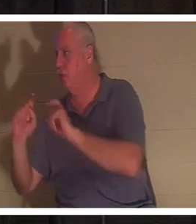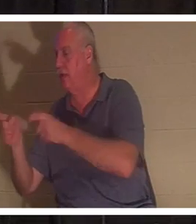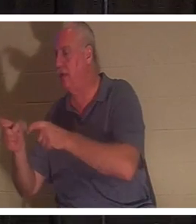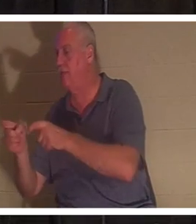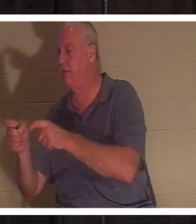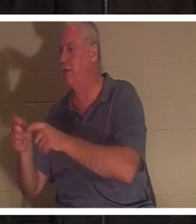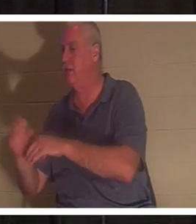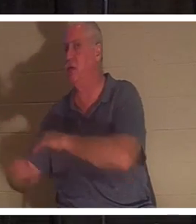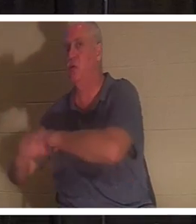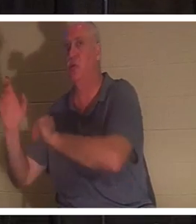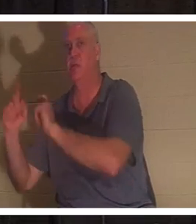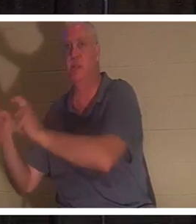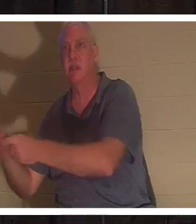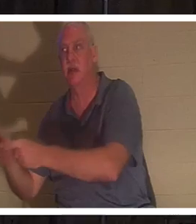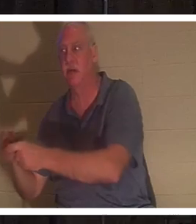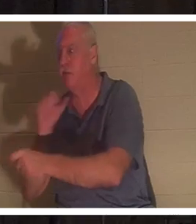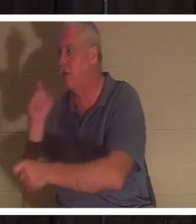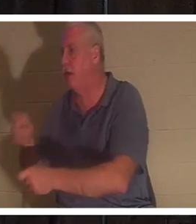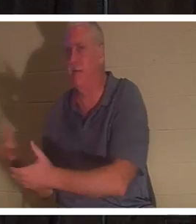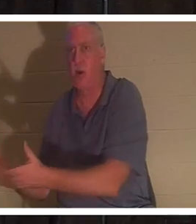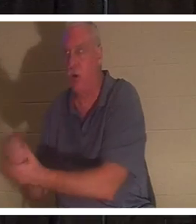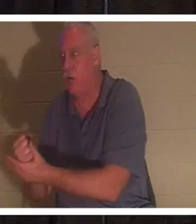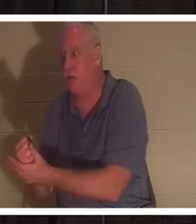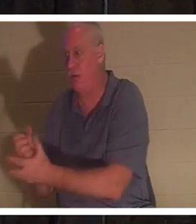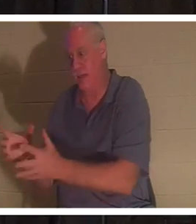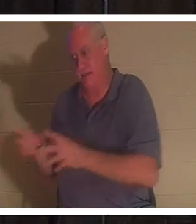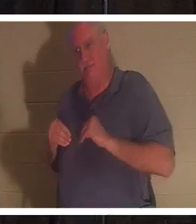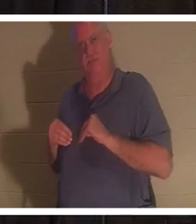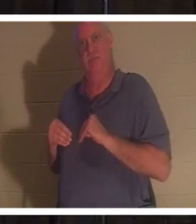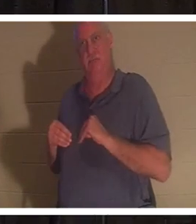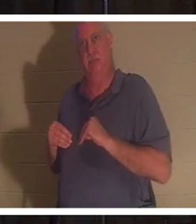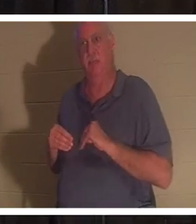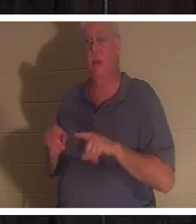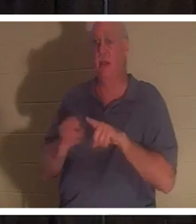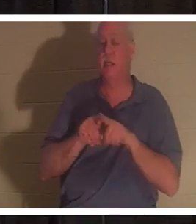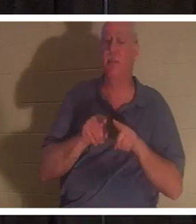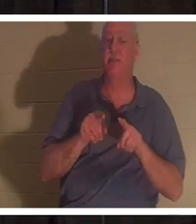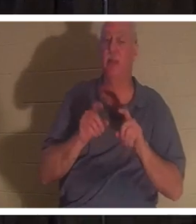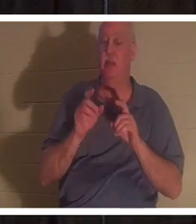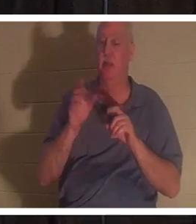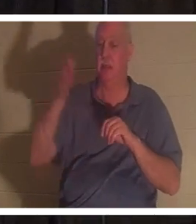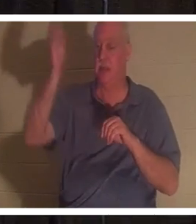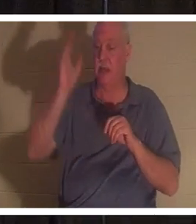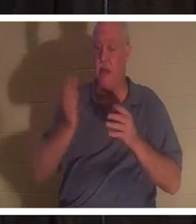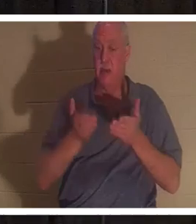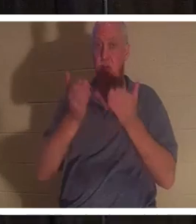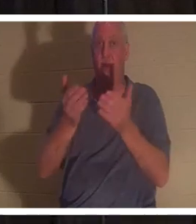nichts tun, um es zu verdienen. Sie erhalten es einfach. Gott hat uns, jedem von uns, dieses